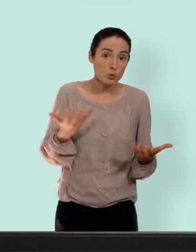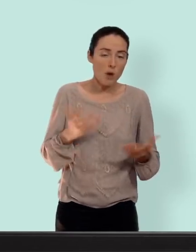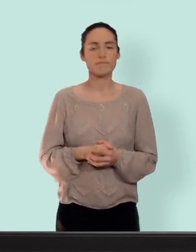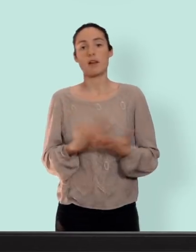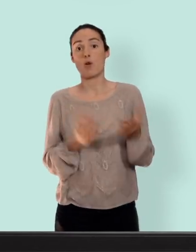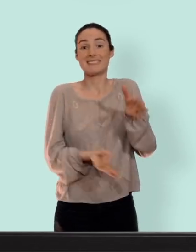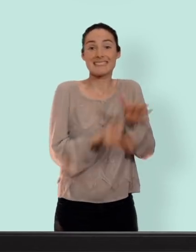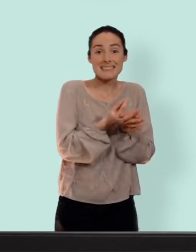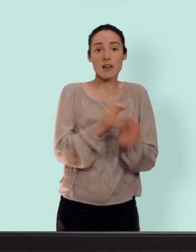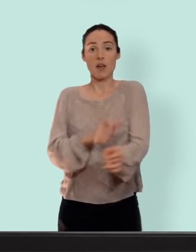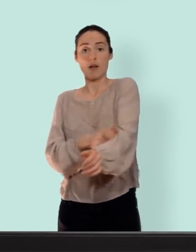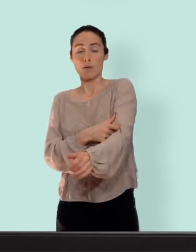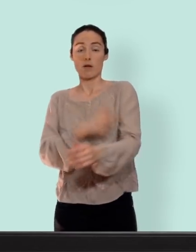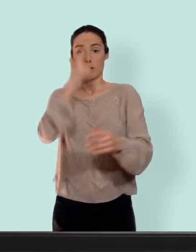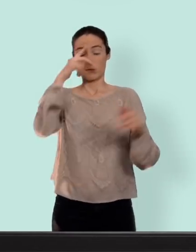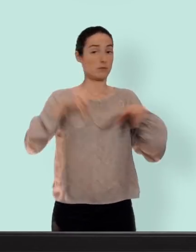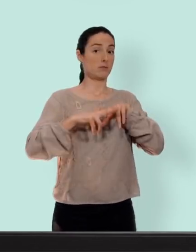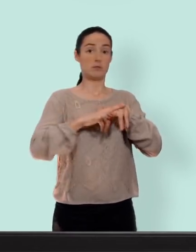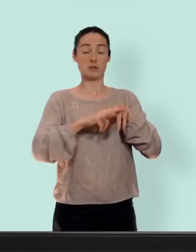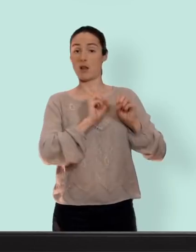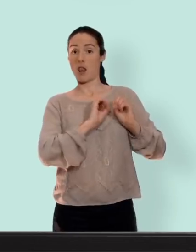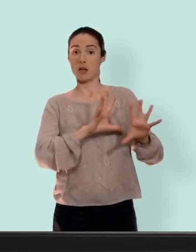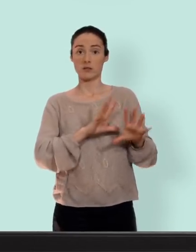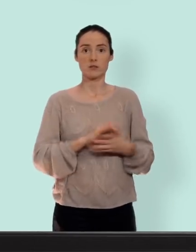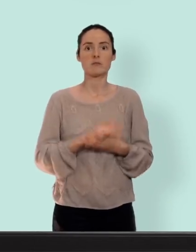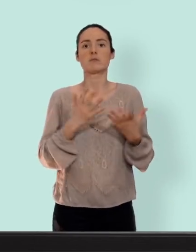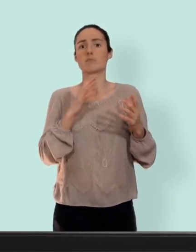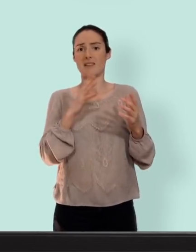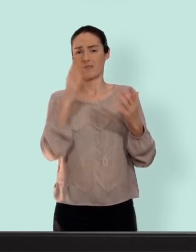stérilet et l'implant plus besoin d'y penser et ça en plus vous êtes super bien protégées